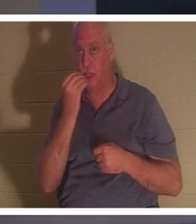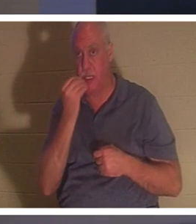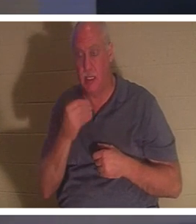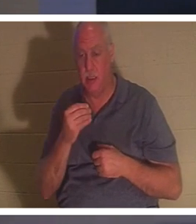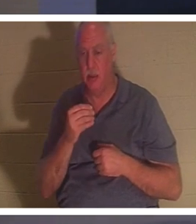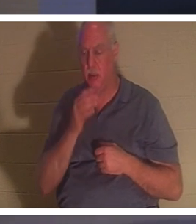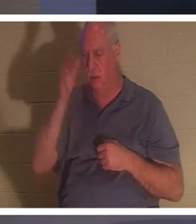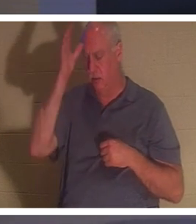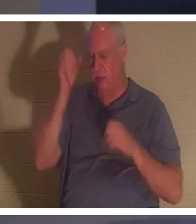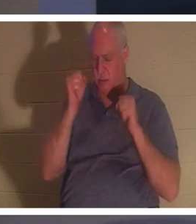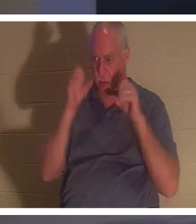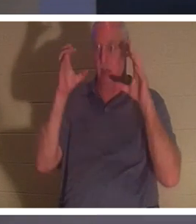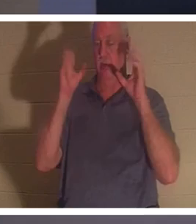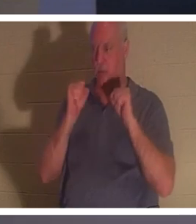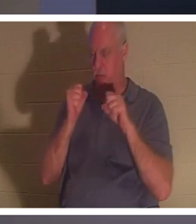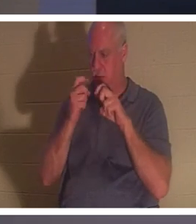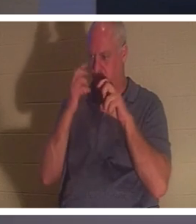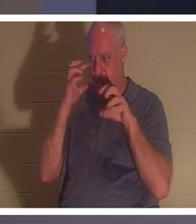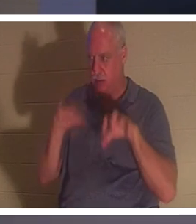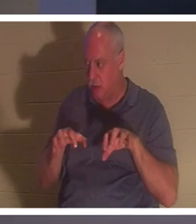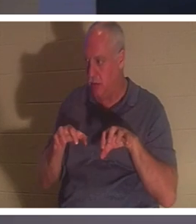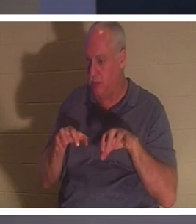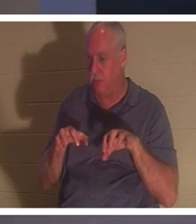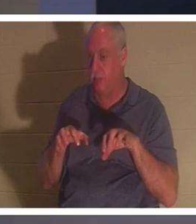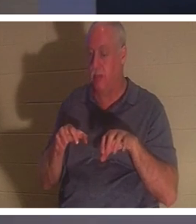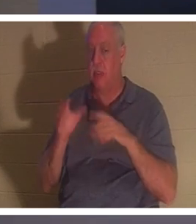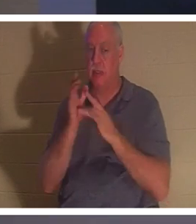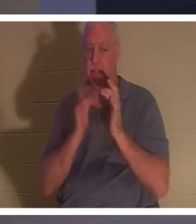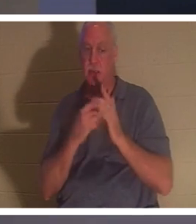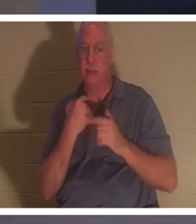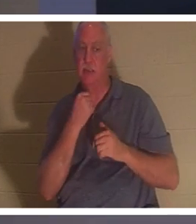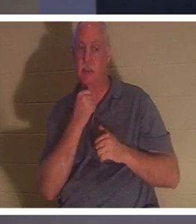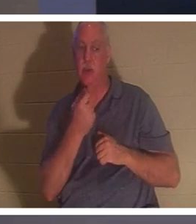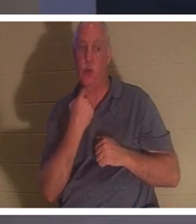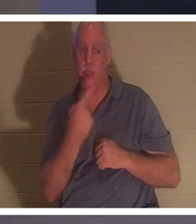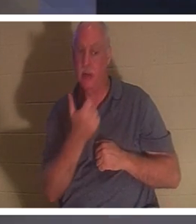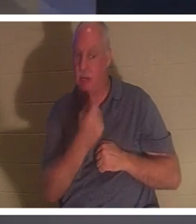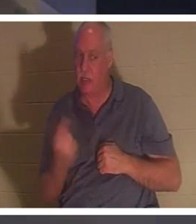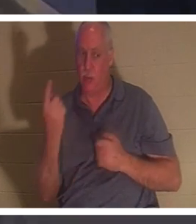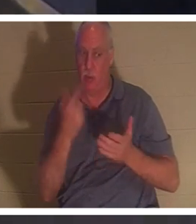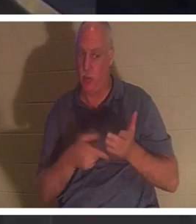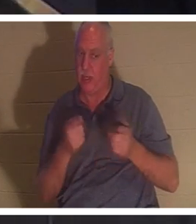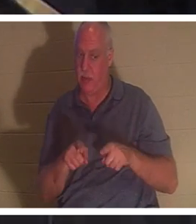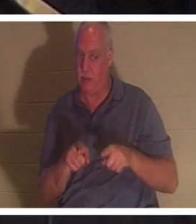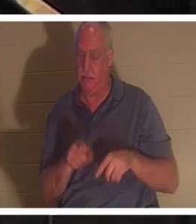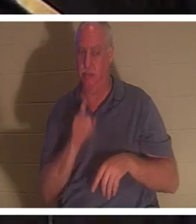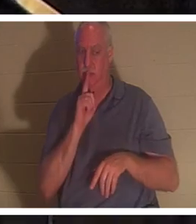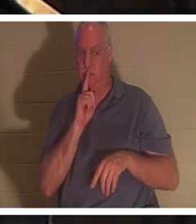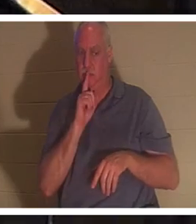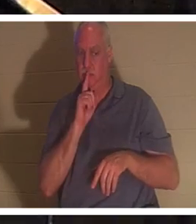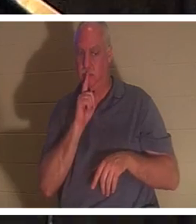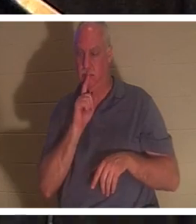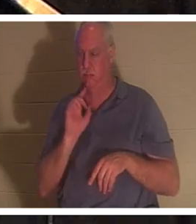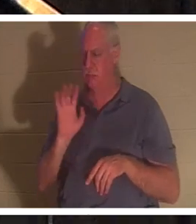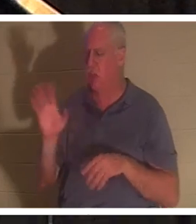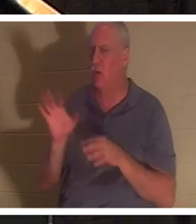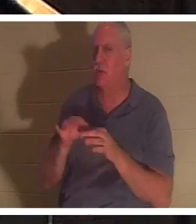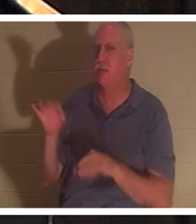何が起こったのか誰にも言わないようにとイエスは命じられた。」彼女の精神は戻った。信者